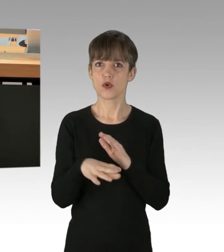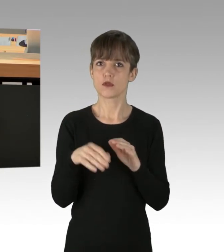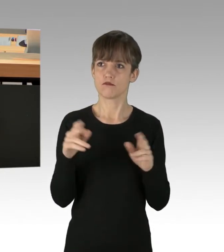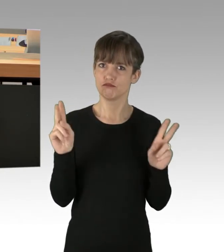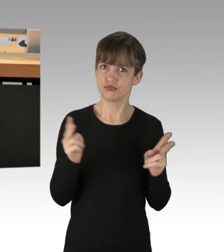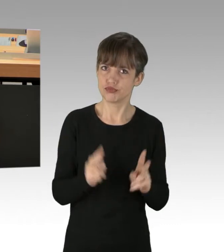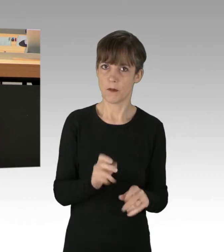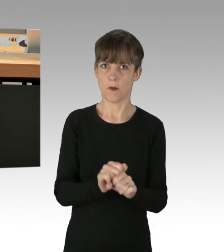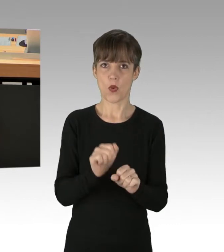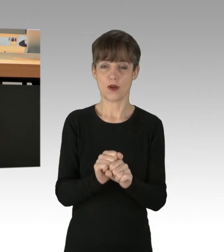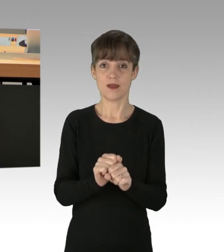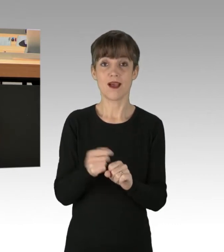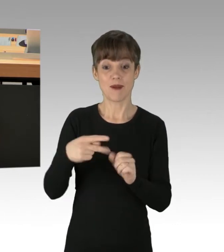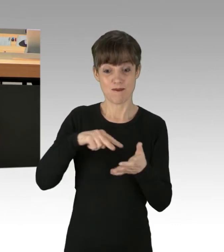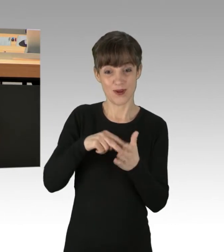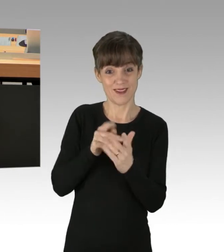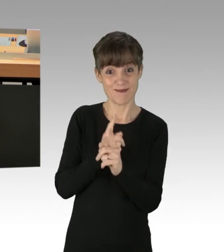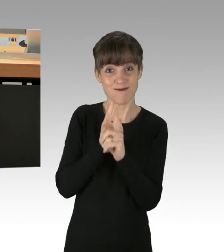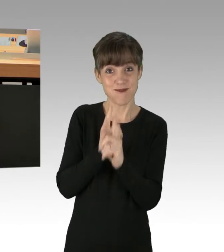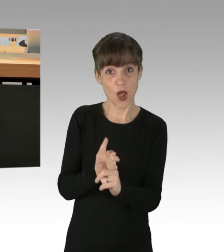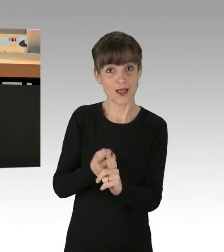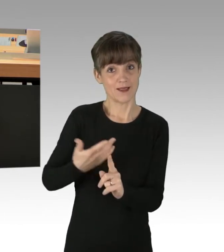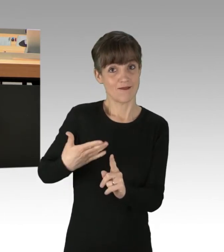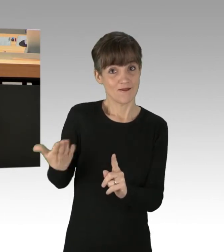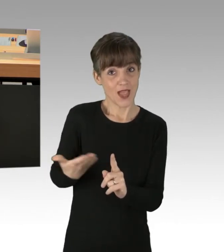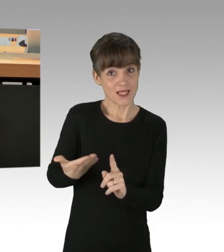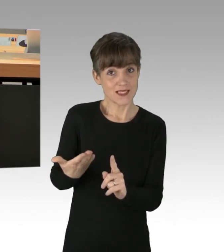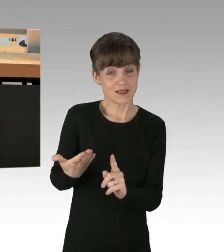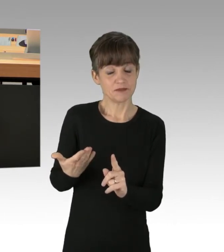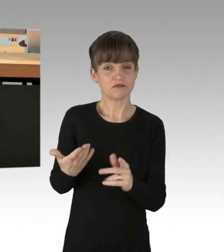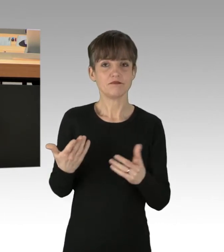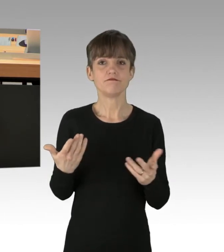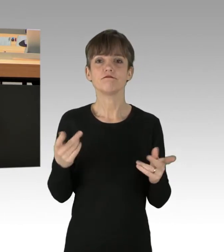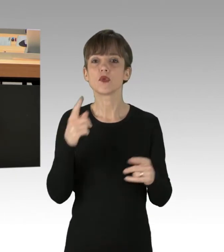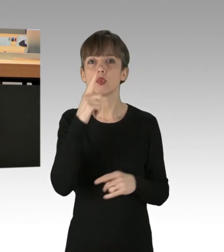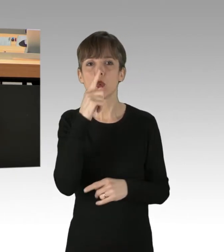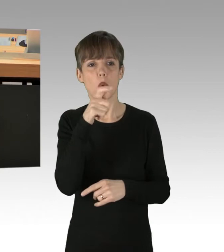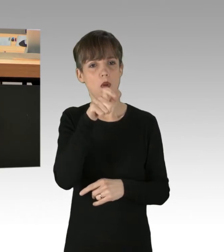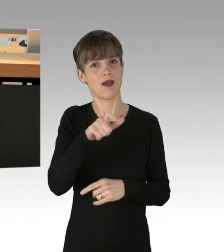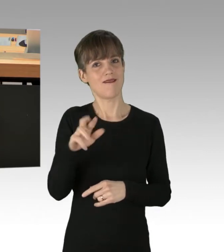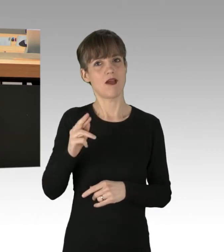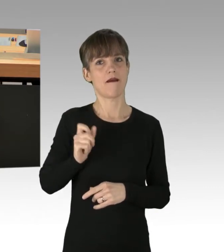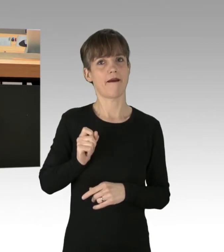Die Folgen Ihrer Politik sind aber nur, dass sich nur noch wohlhabenden Menschen Freiheit leisten können.